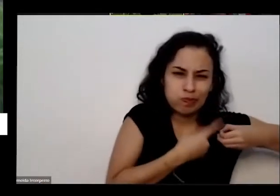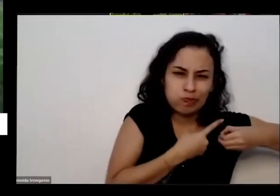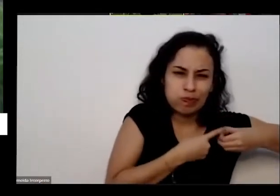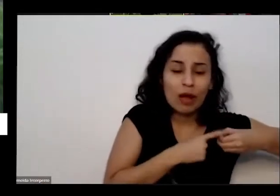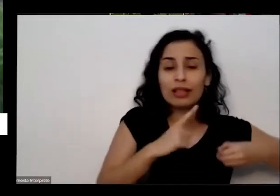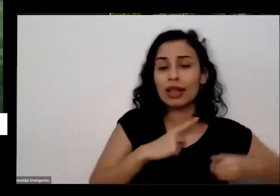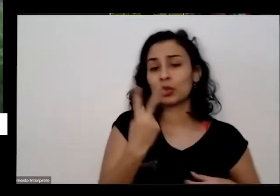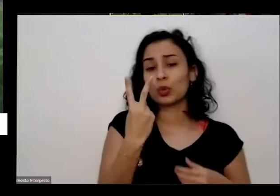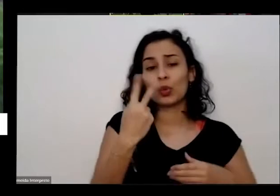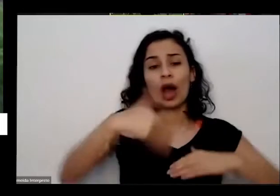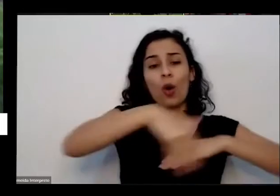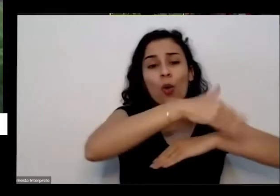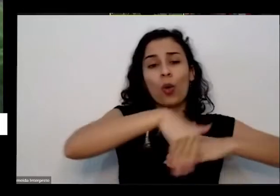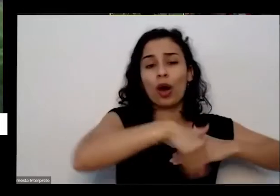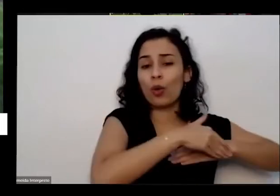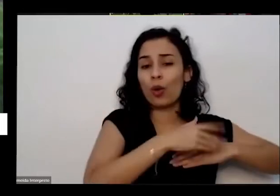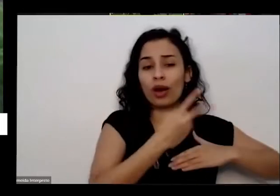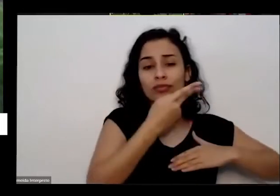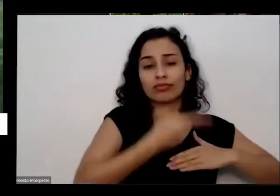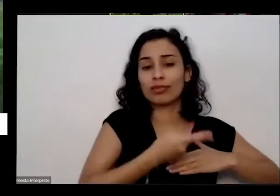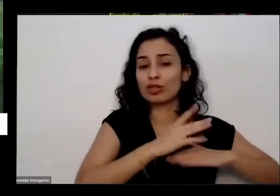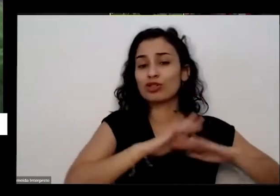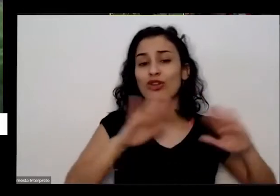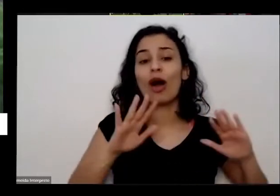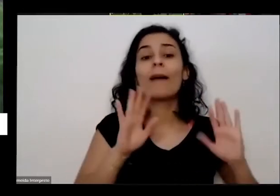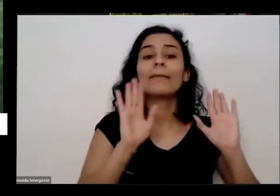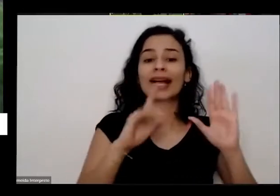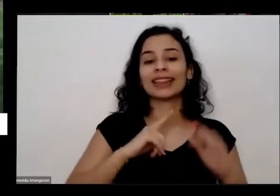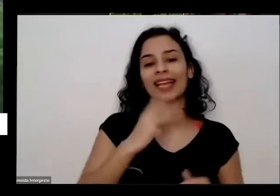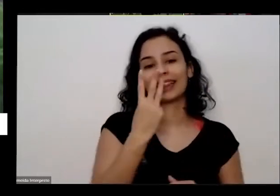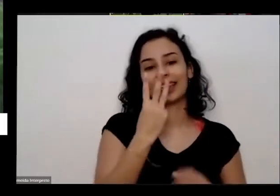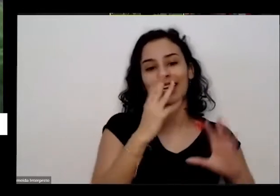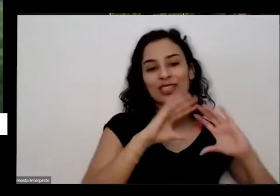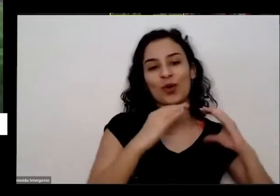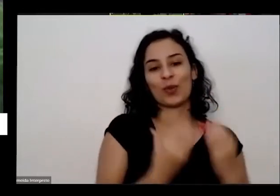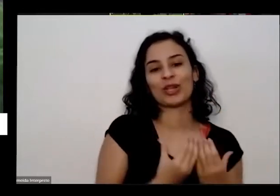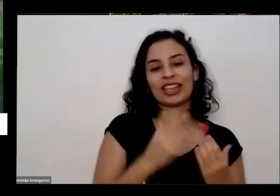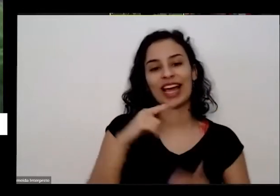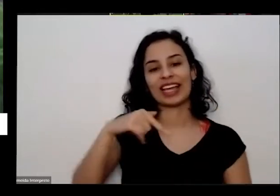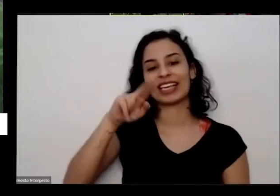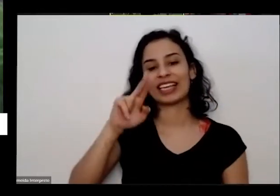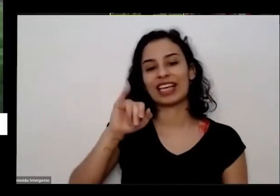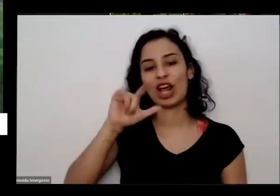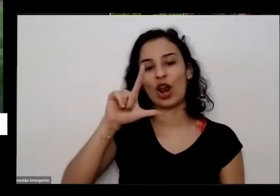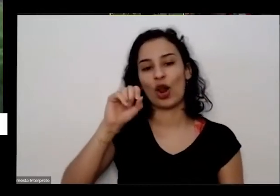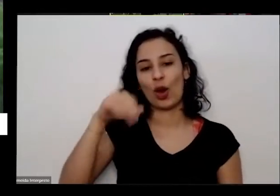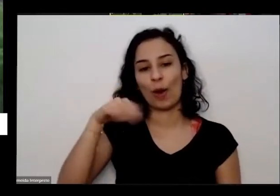ruas mas que tem três Comunidades Quilombolas Inclusive a a minha que é a comunidade Balbino